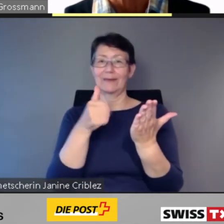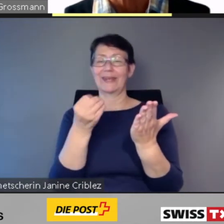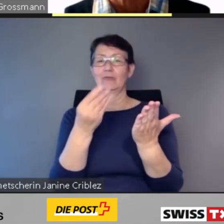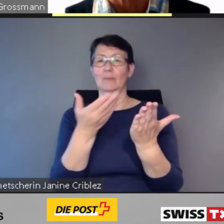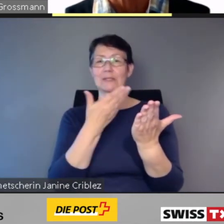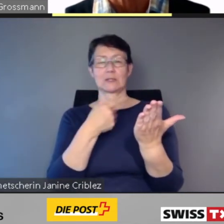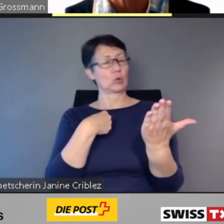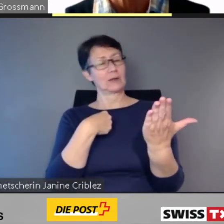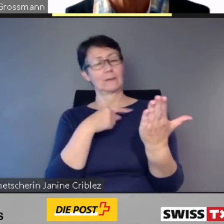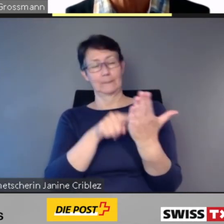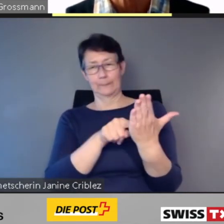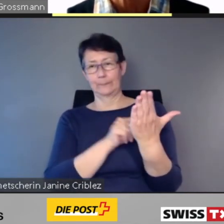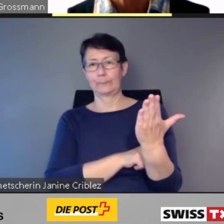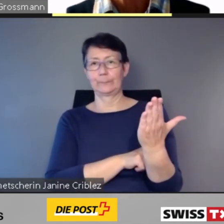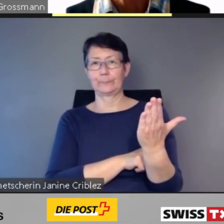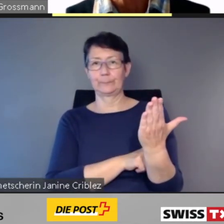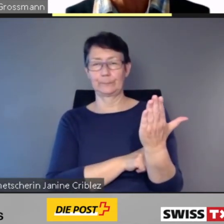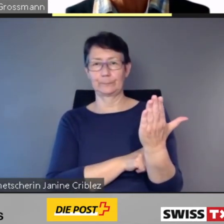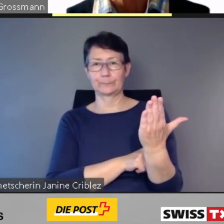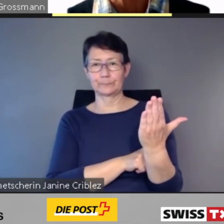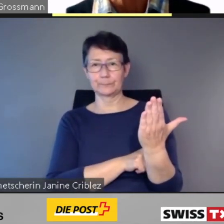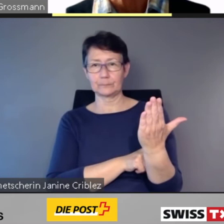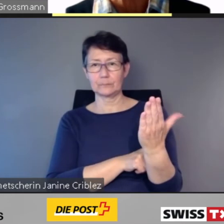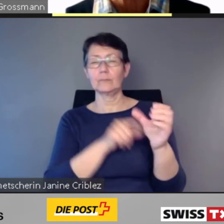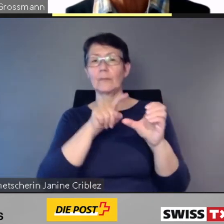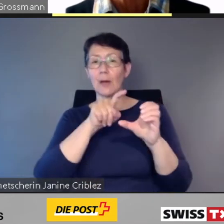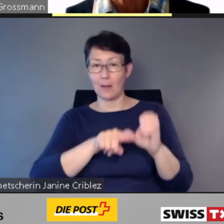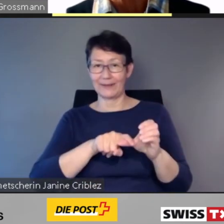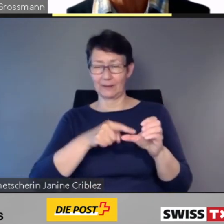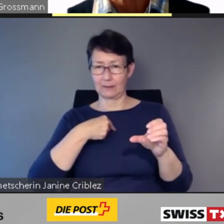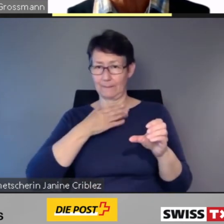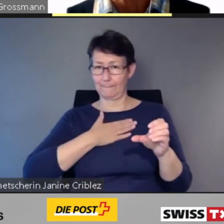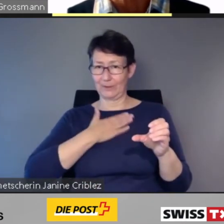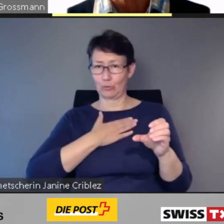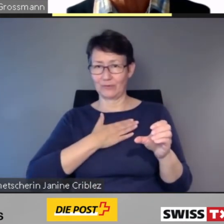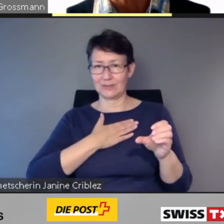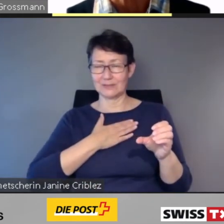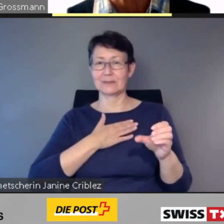Je nach Bedürfnis werden die Informationen per Voiceover vorgelesen